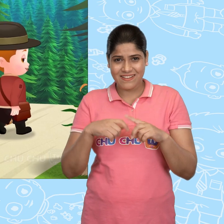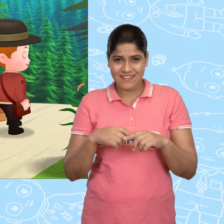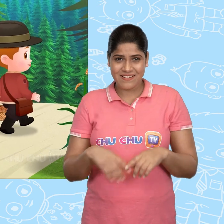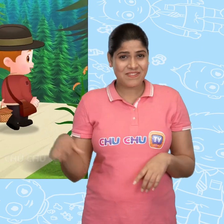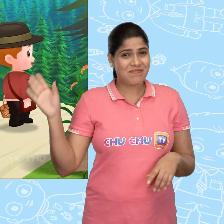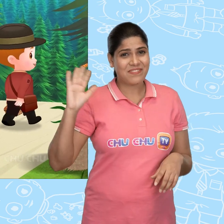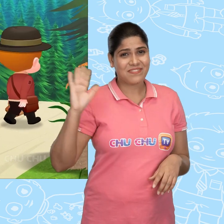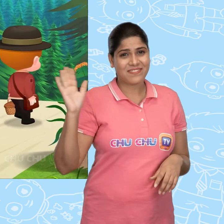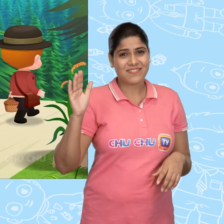Bye!